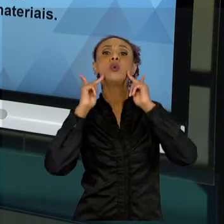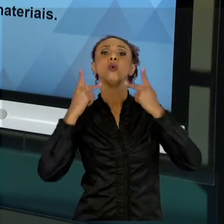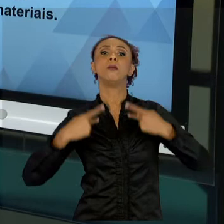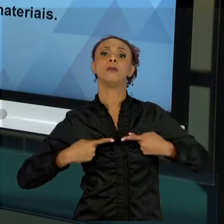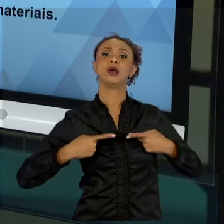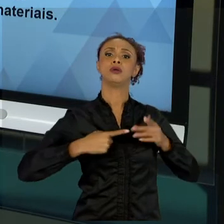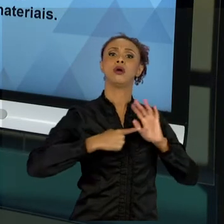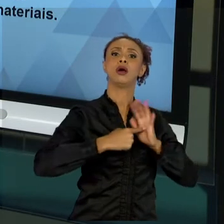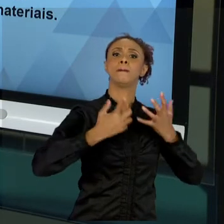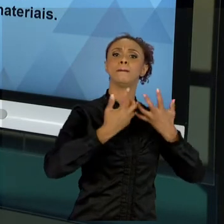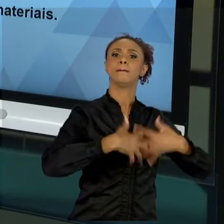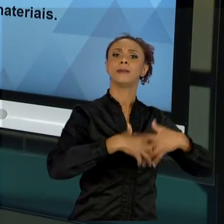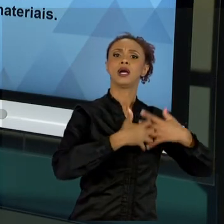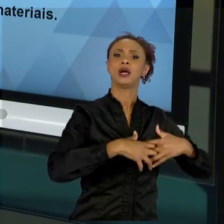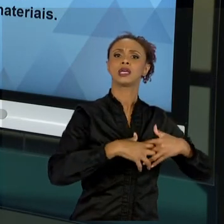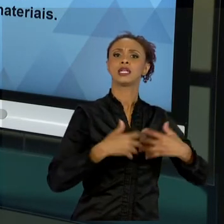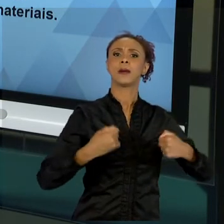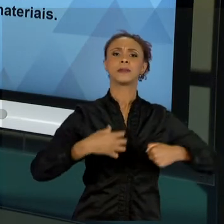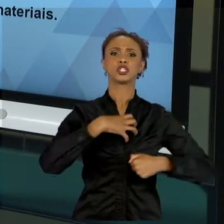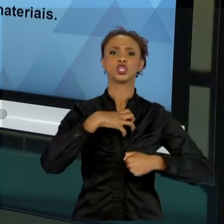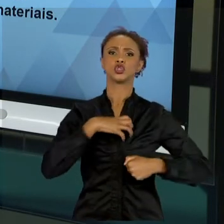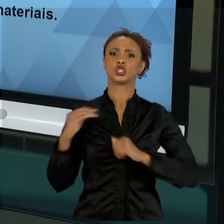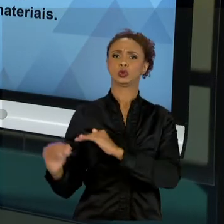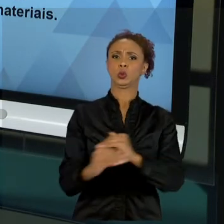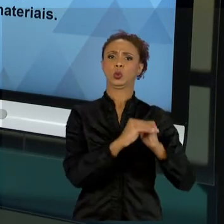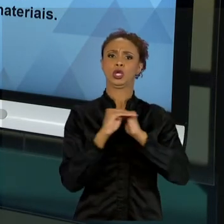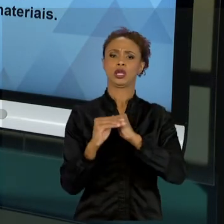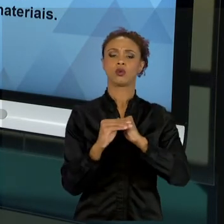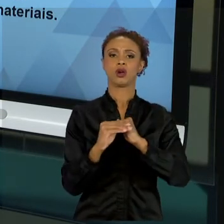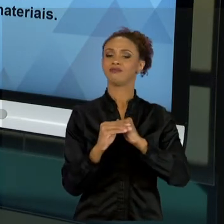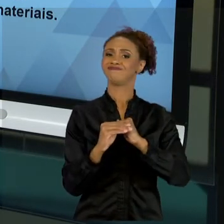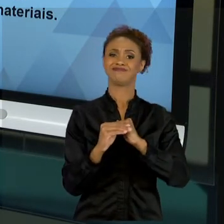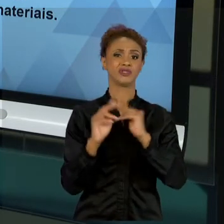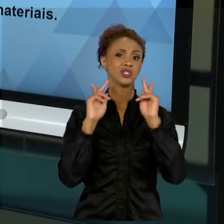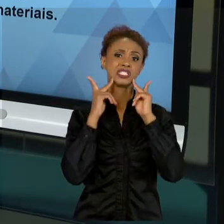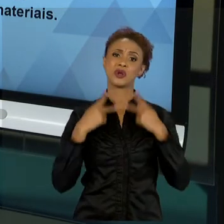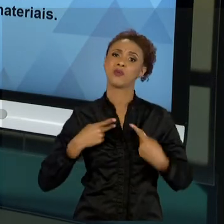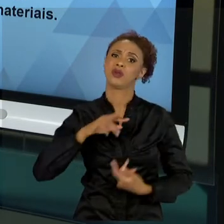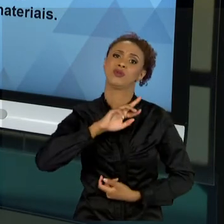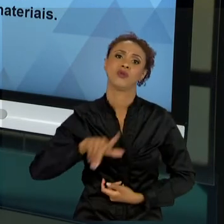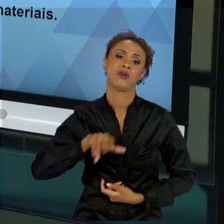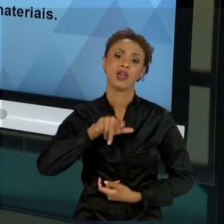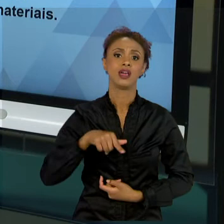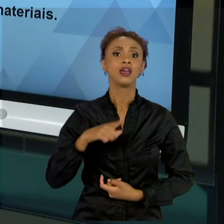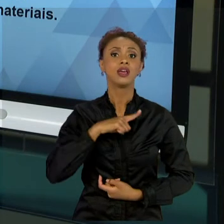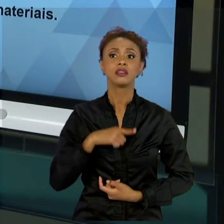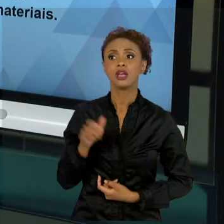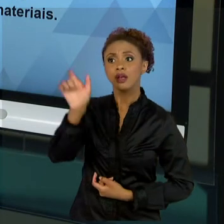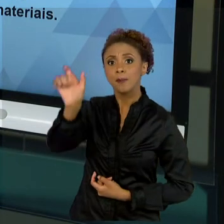OS SERES HUMANOS NÃO SÃO ASSIM. OS SERES HUMANOS TÊM CARACTERÍSTICAS, CONHECIMENTOS MUITO ALÉM